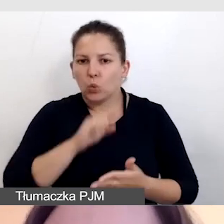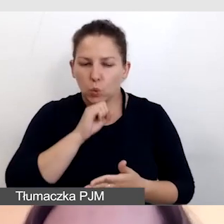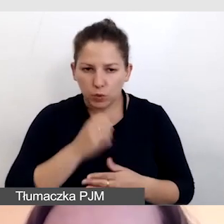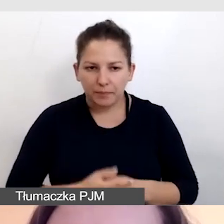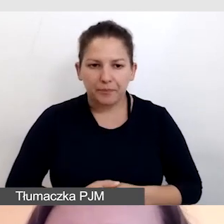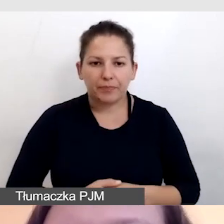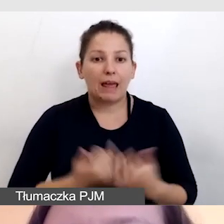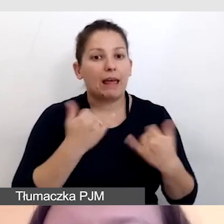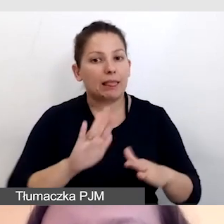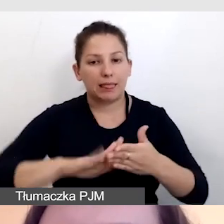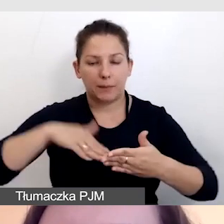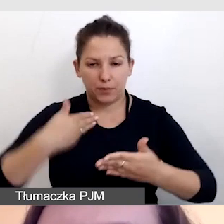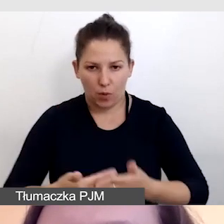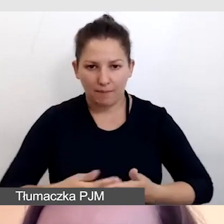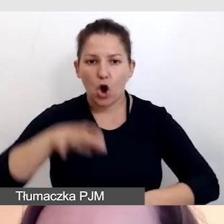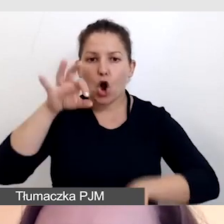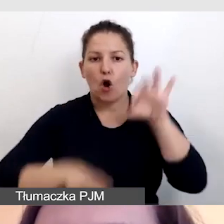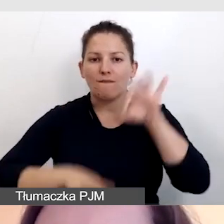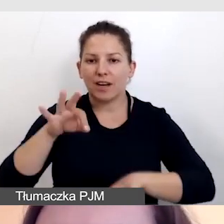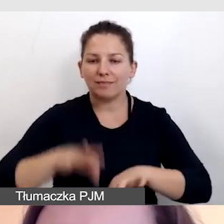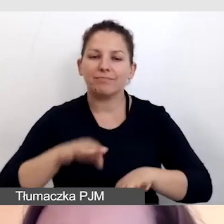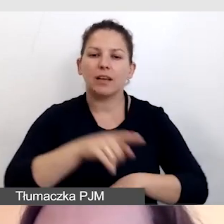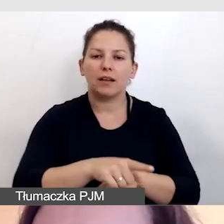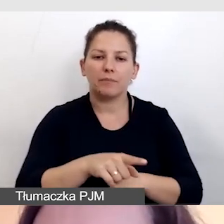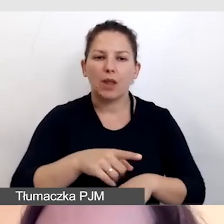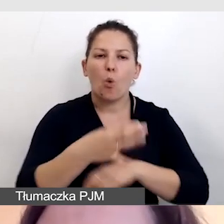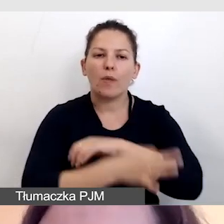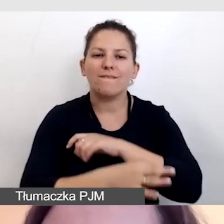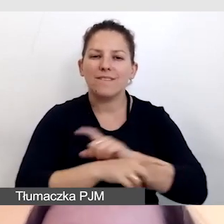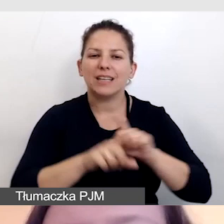Innym przykład konferencji Intermedia z Uniwersytetu Warszawskiego,